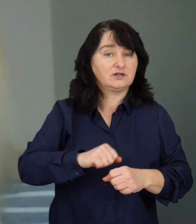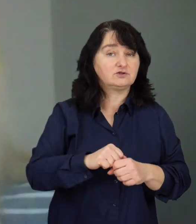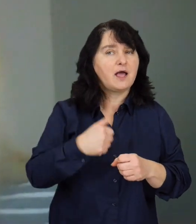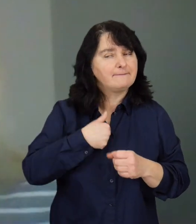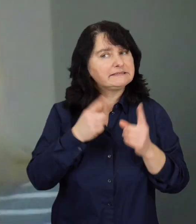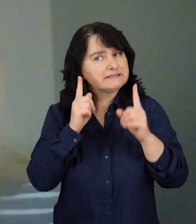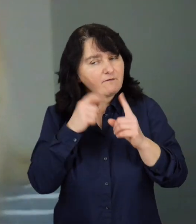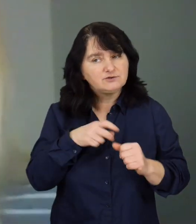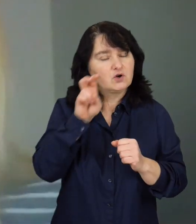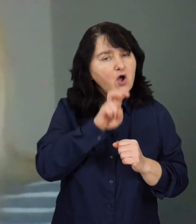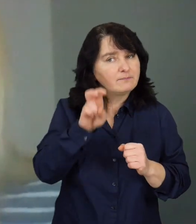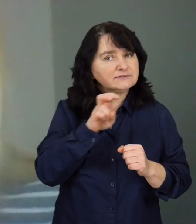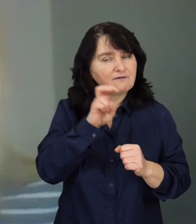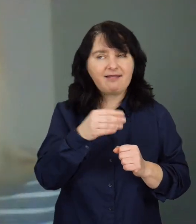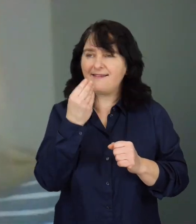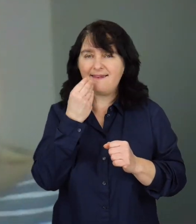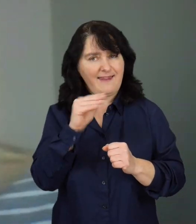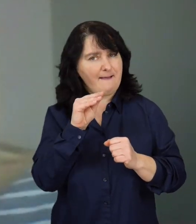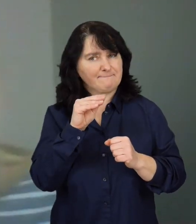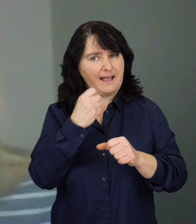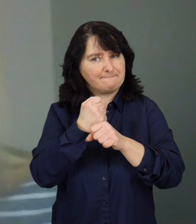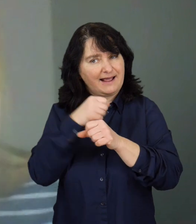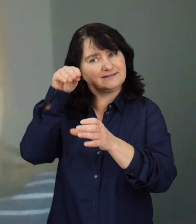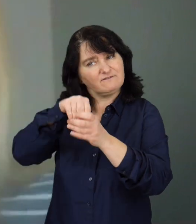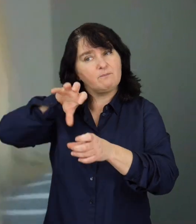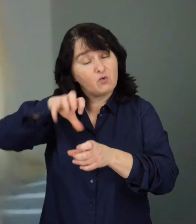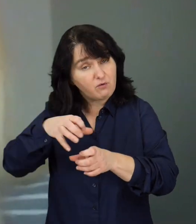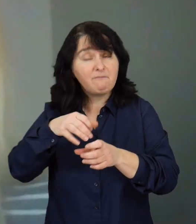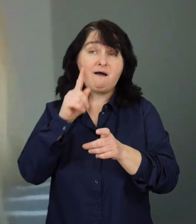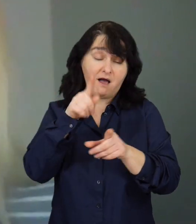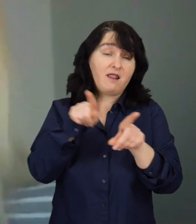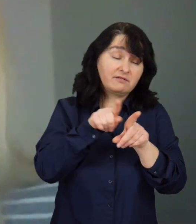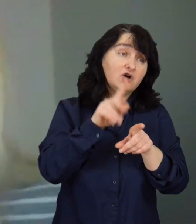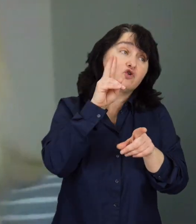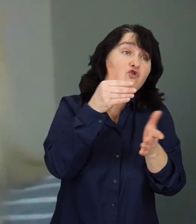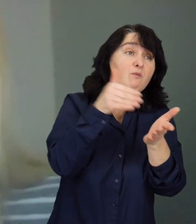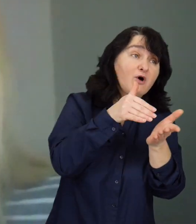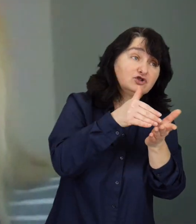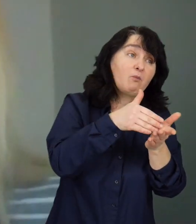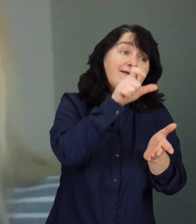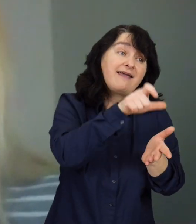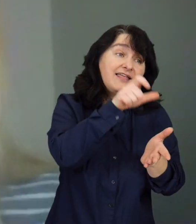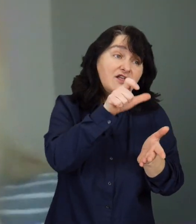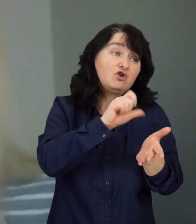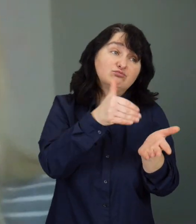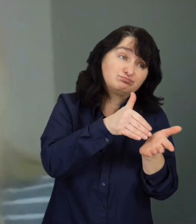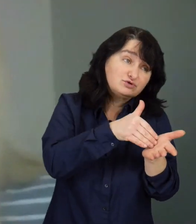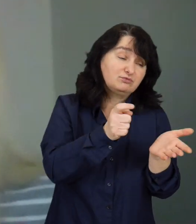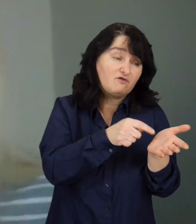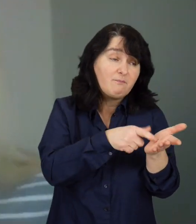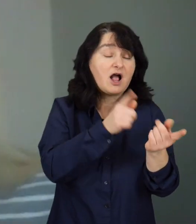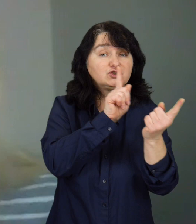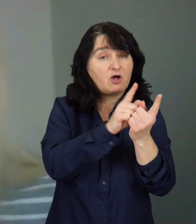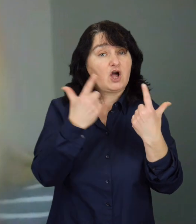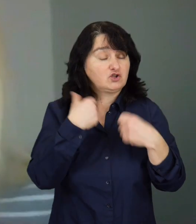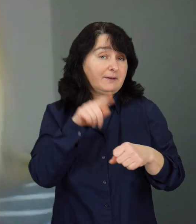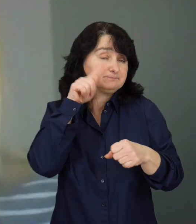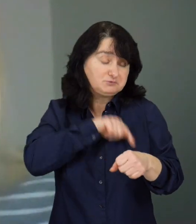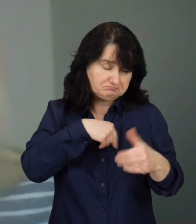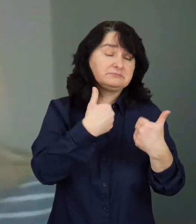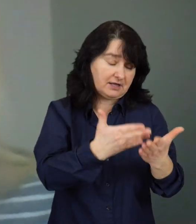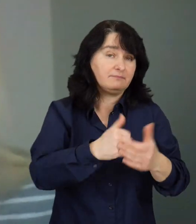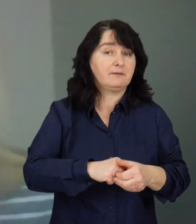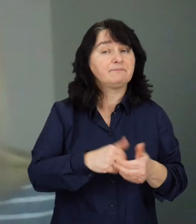Zaobserwowaliśmy, że dużo lepiej pracuje się w grupie, natomiast osoby mają często indywidualne preferencje do osobistego kontaktu z psychologiem.